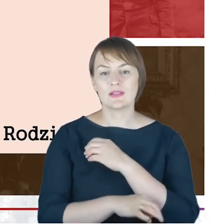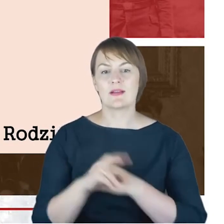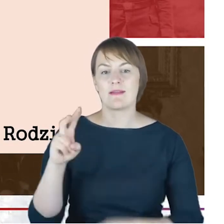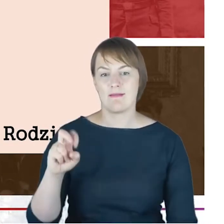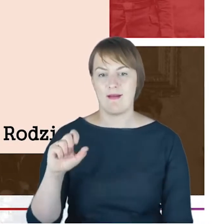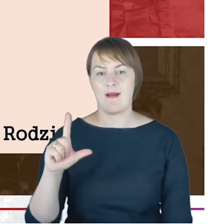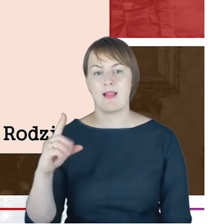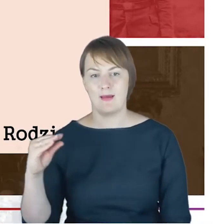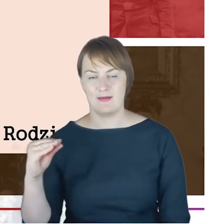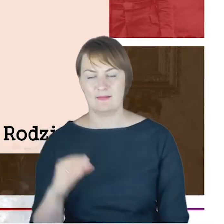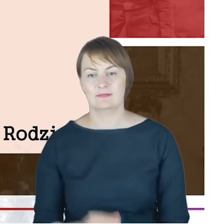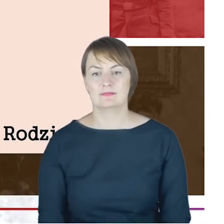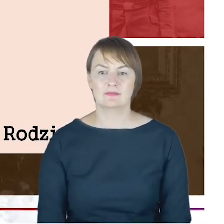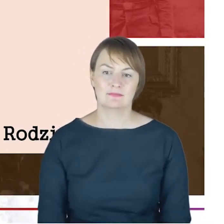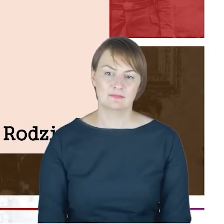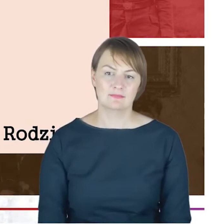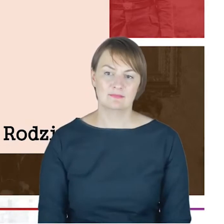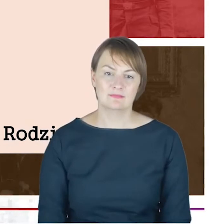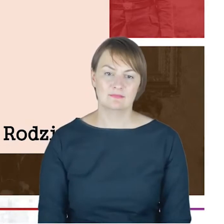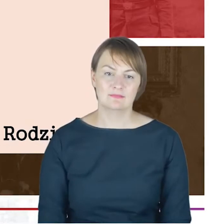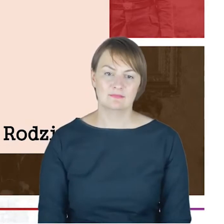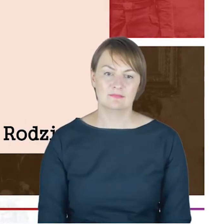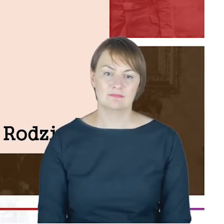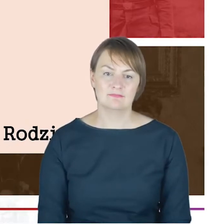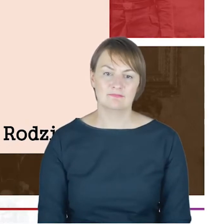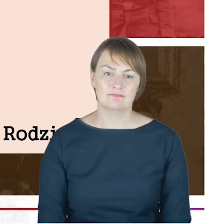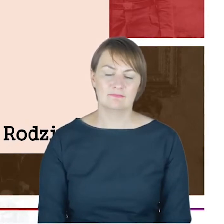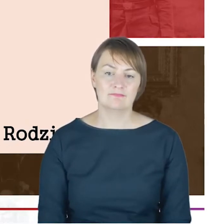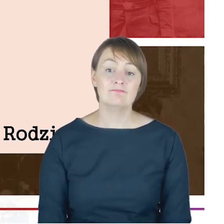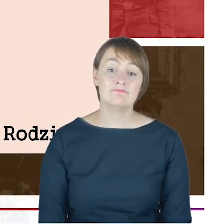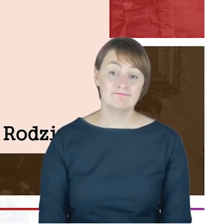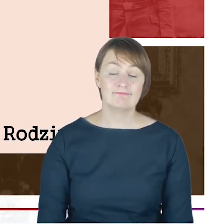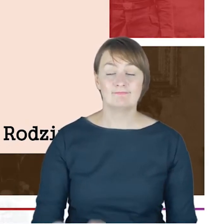I to jest rzeczywiście taka rzecz, na którą myślę,